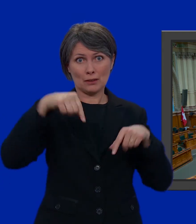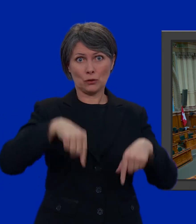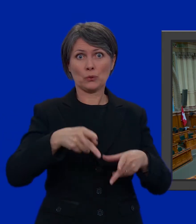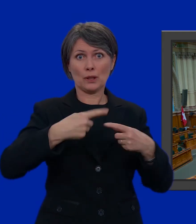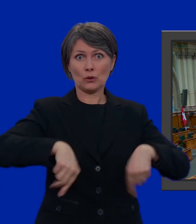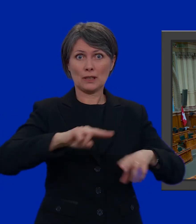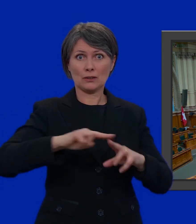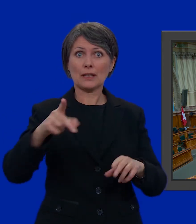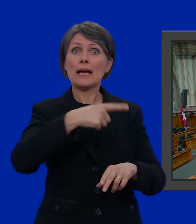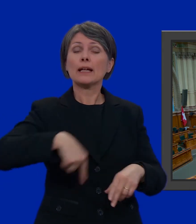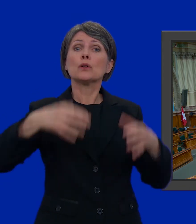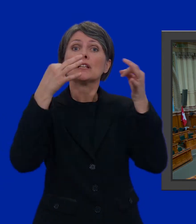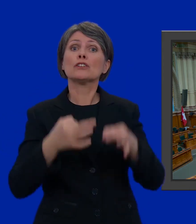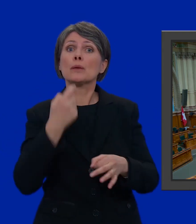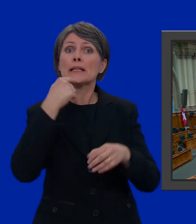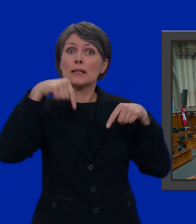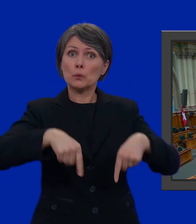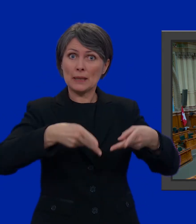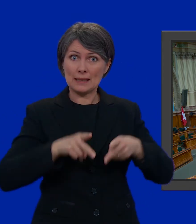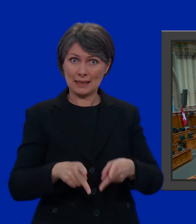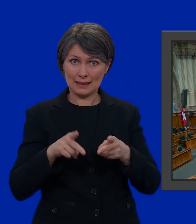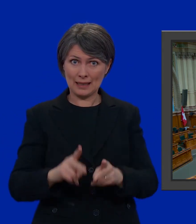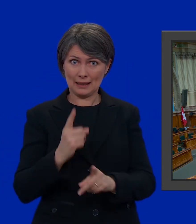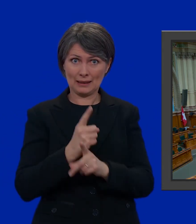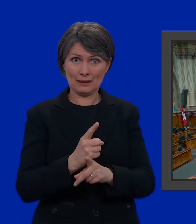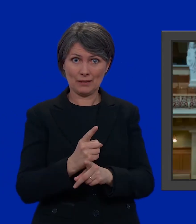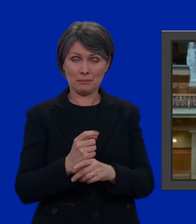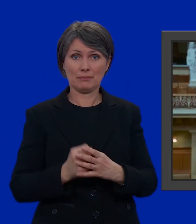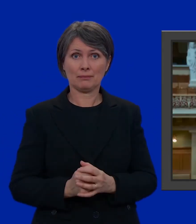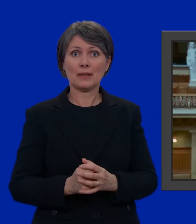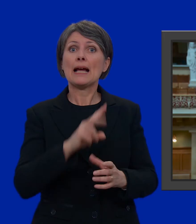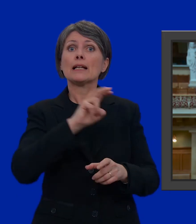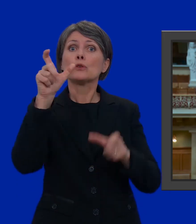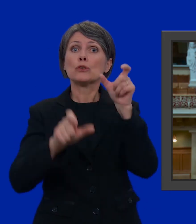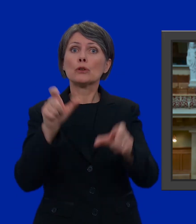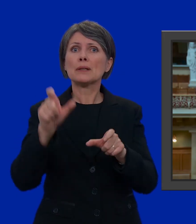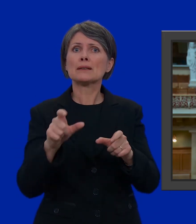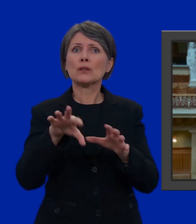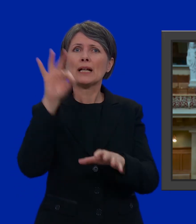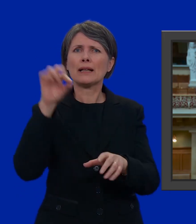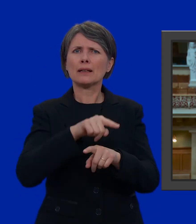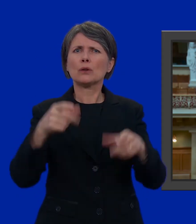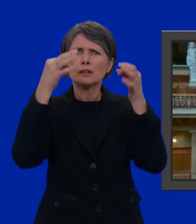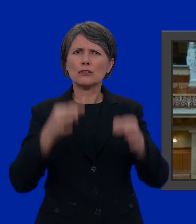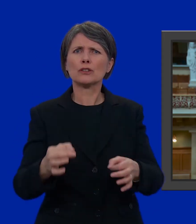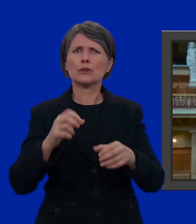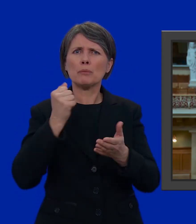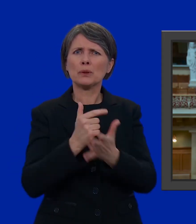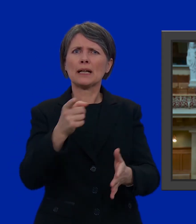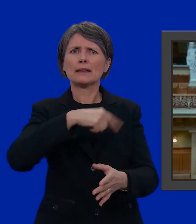E siamo noi a decidere chi siederà dietro questi banchi. I 200 eletti prendono decisioni importanti per tutti noi. Il Consiglio